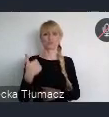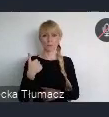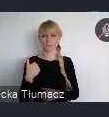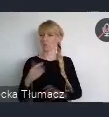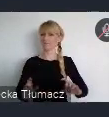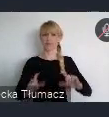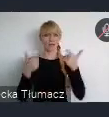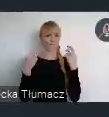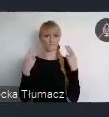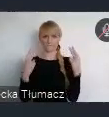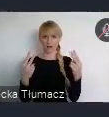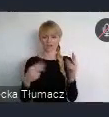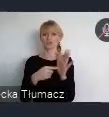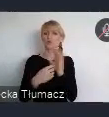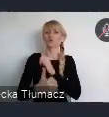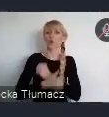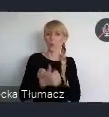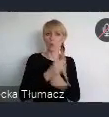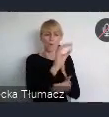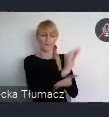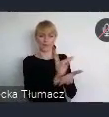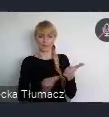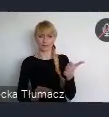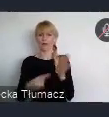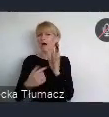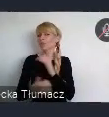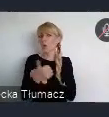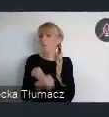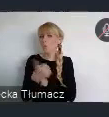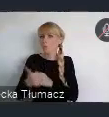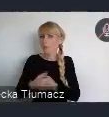Takiego dokumentu, który nakreśla porządany kierunek rozwoju miast